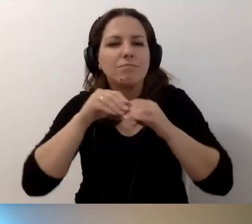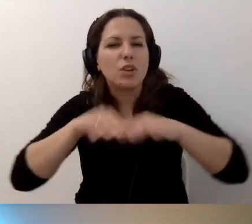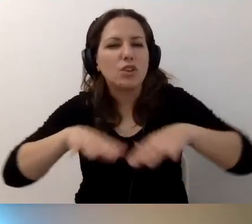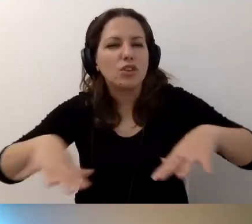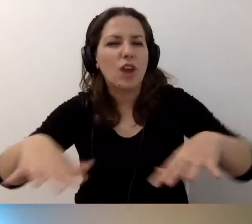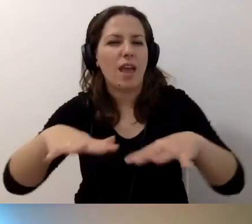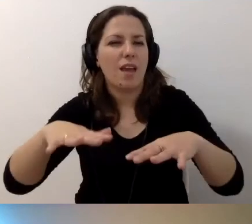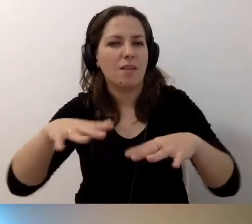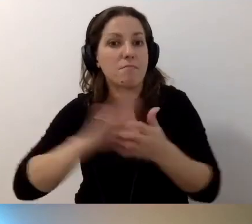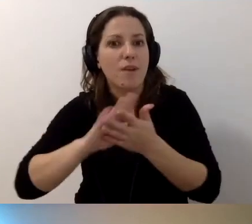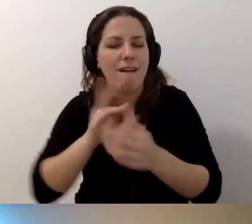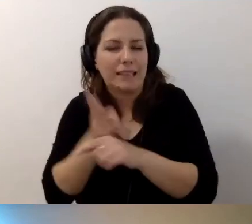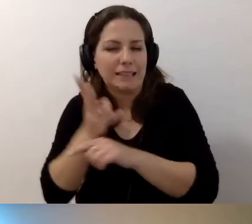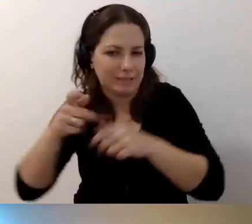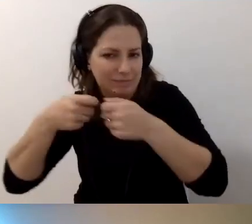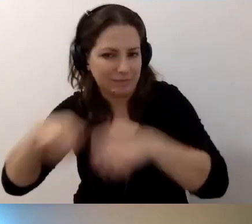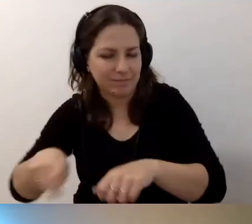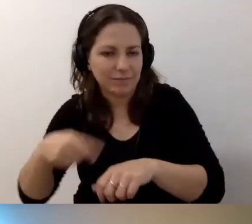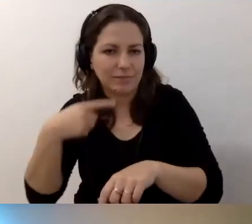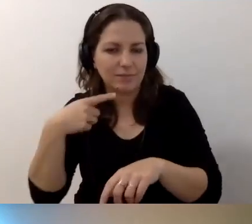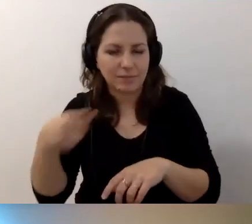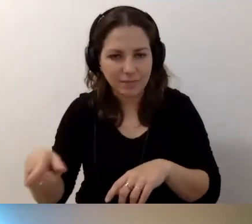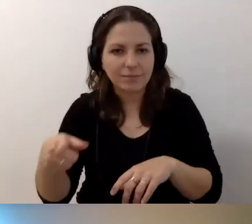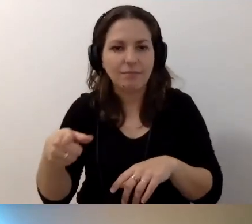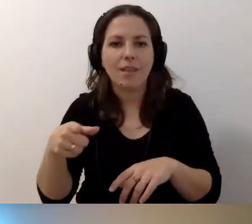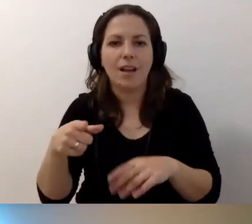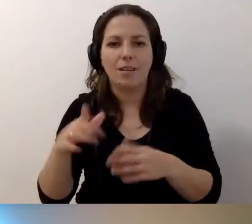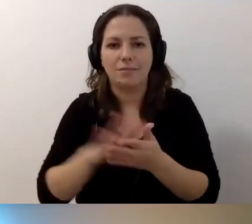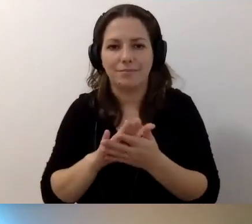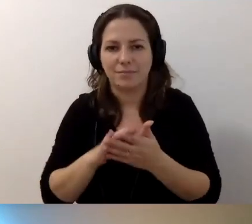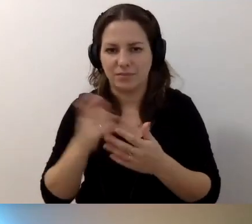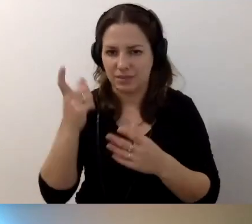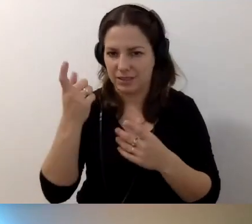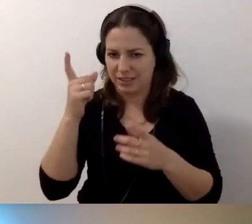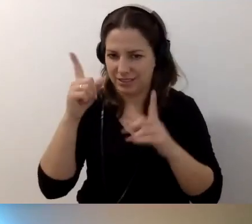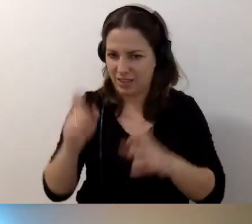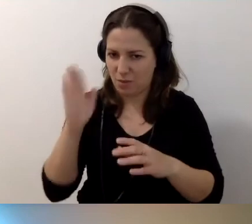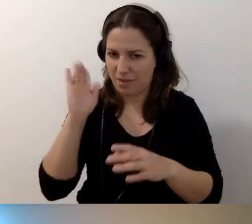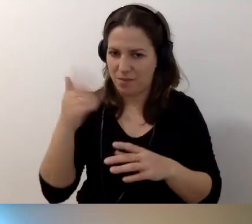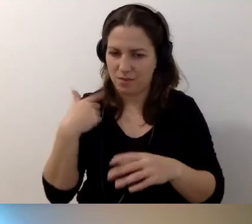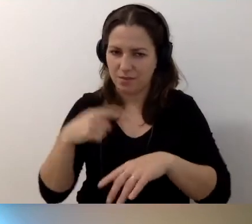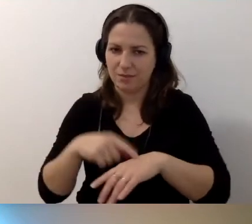MAŁGORZATA: Przepraszam, wejdę ci w słowo. Będę musiała zacząć bawić się w zegarynkę. Mamy 12 minut.